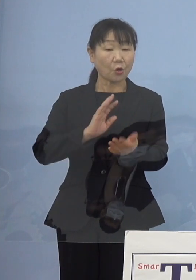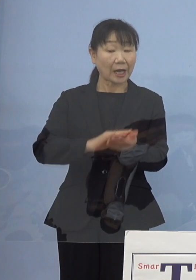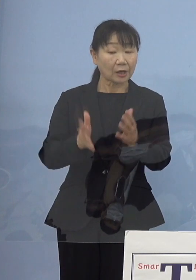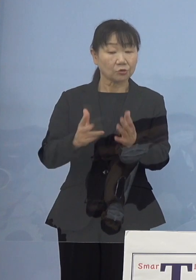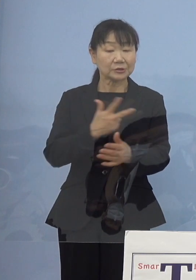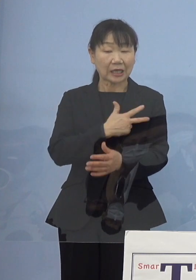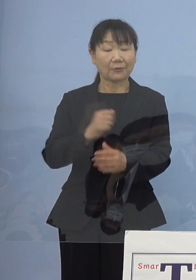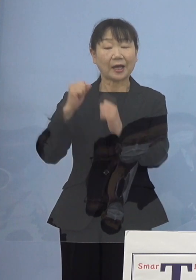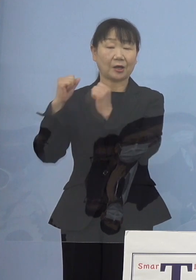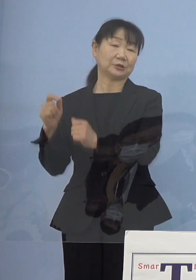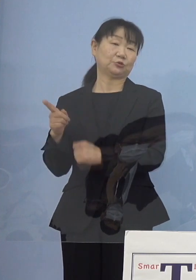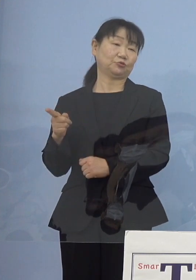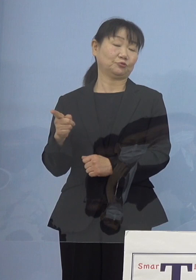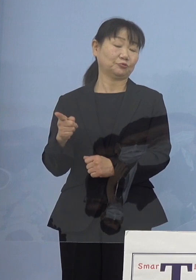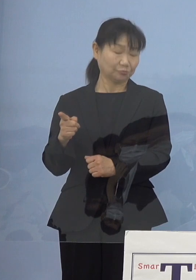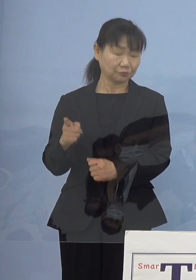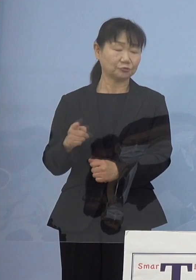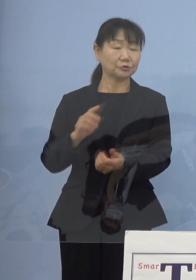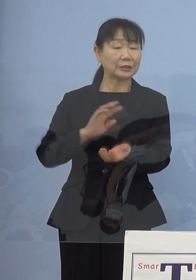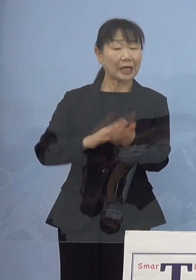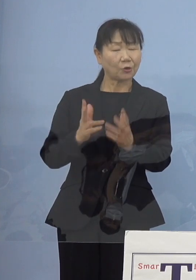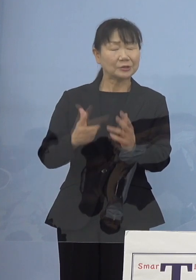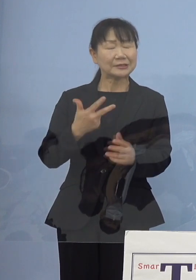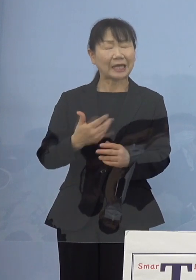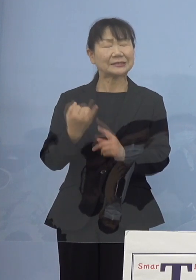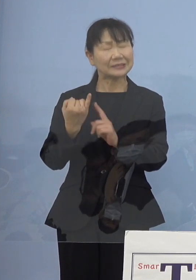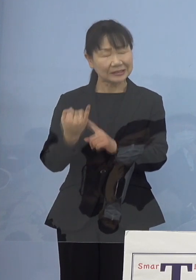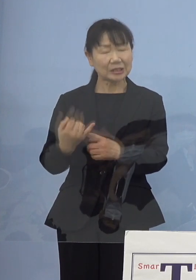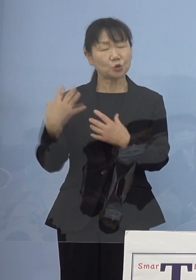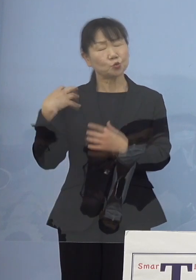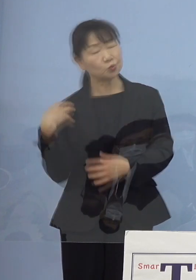非常に看護師さんに負担がかかる状況と なっておりますので